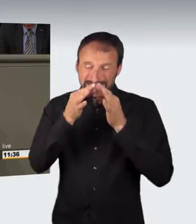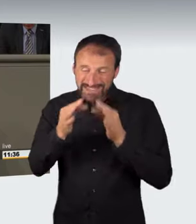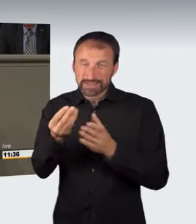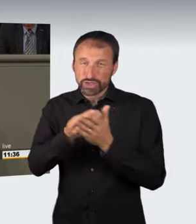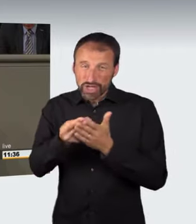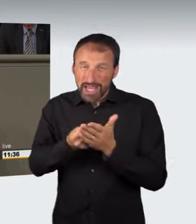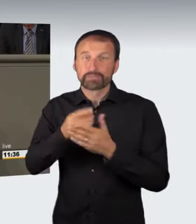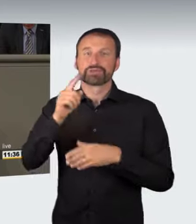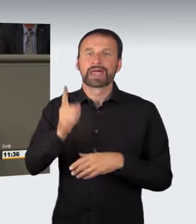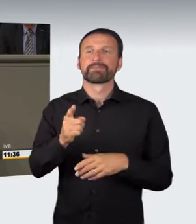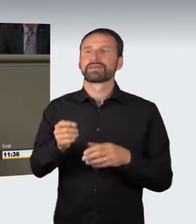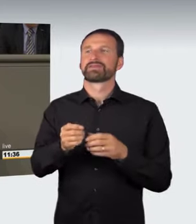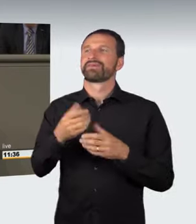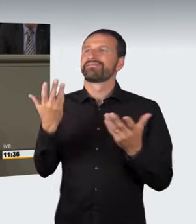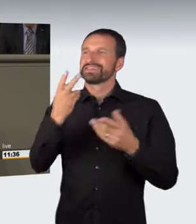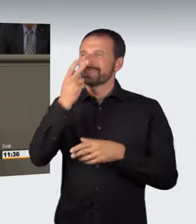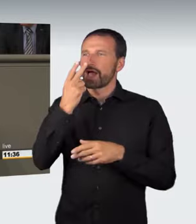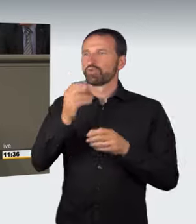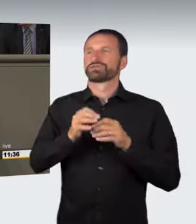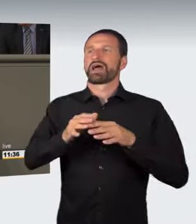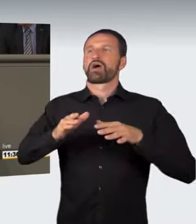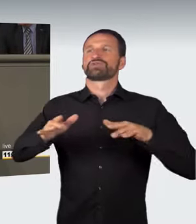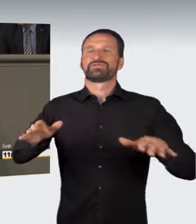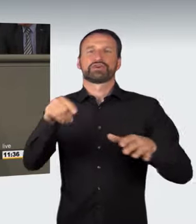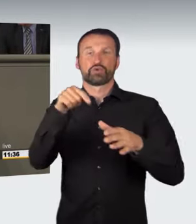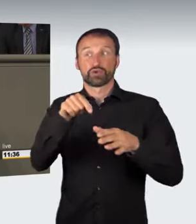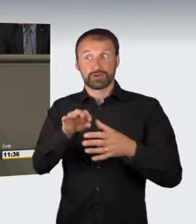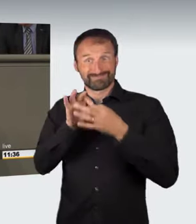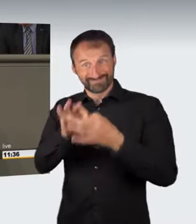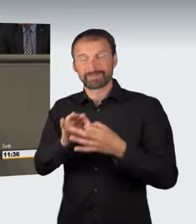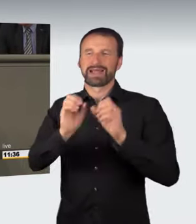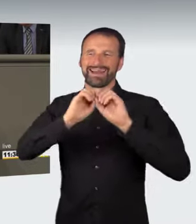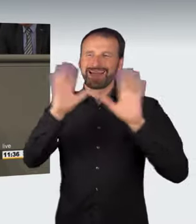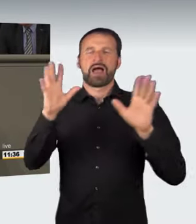dass die Tragweite, die im Anwendungsbereich zu erkennen ist, sich durch Auslegung ermitteln lässt. Wir können es nicht immer